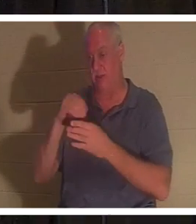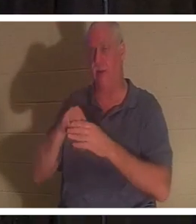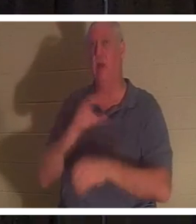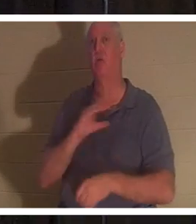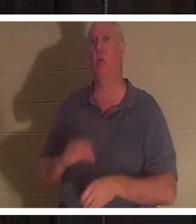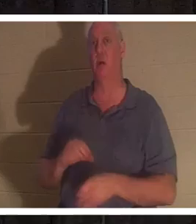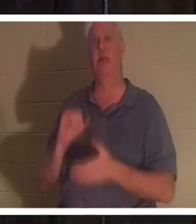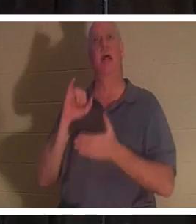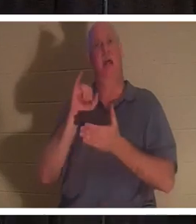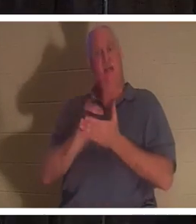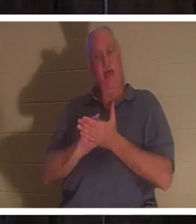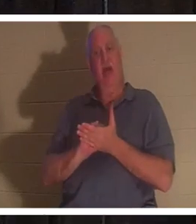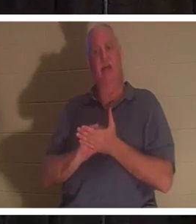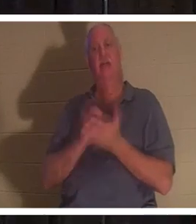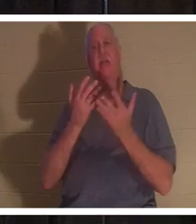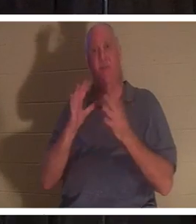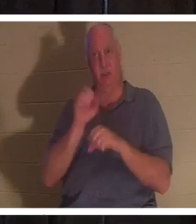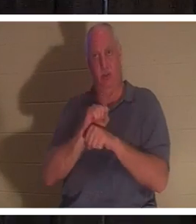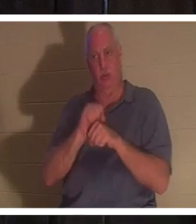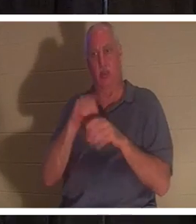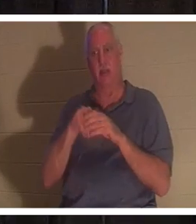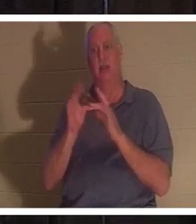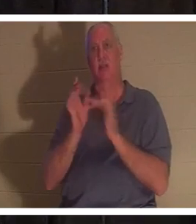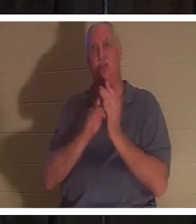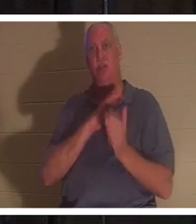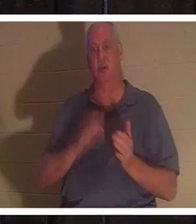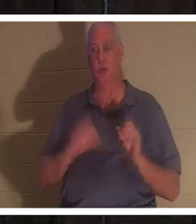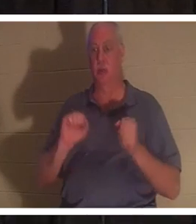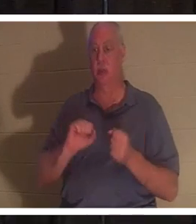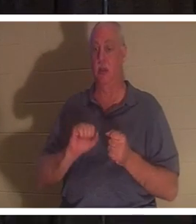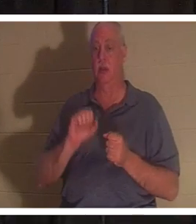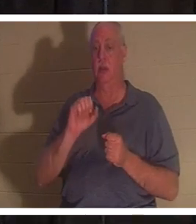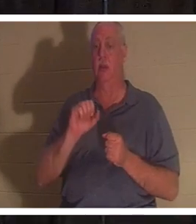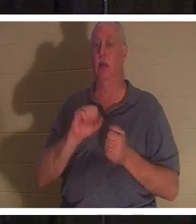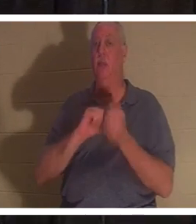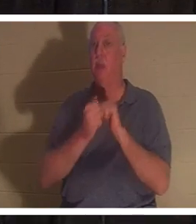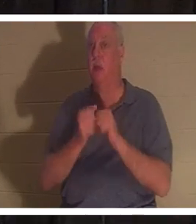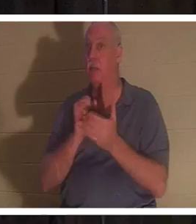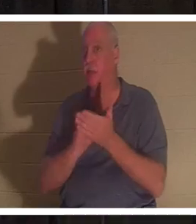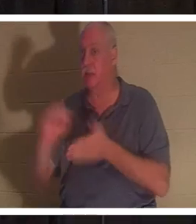イエス・キリストの完成した働きであり、あなたは文字通り聖人になります。 「聖人」という言葉は、神聖化されるという意味から来ており、